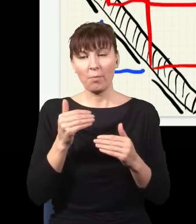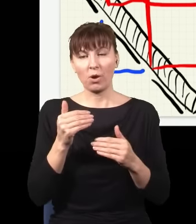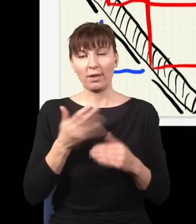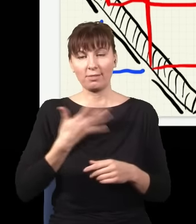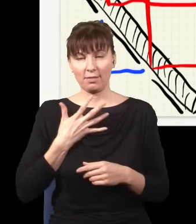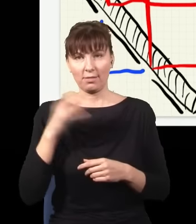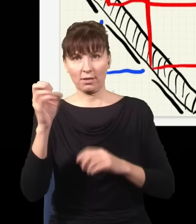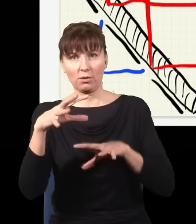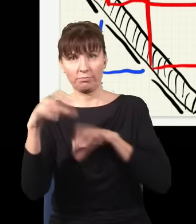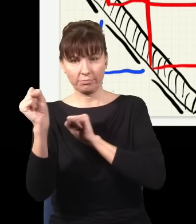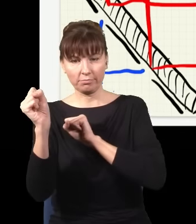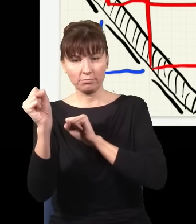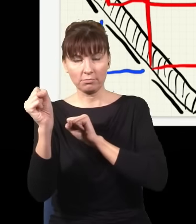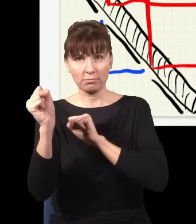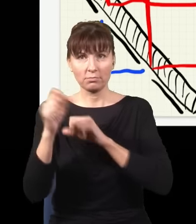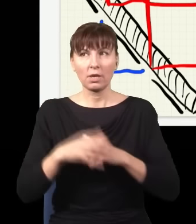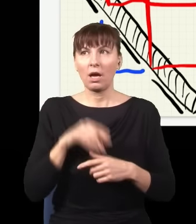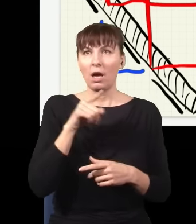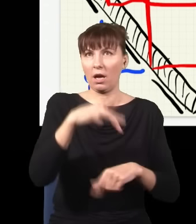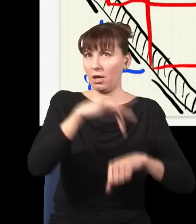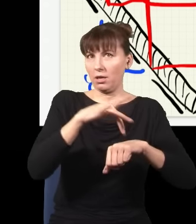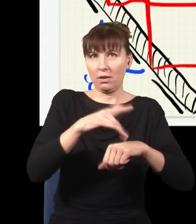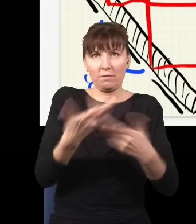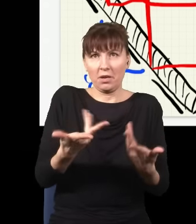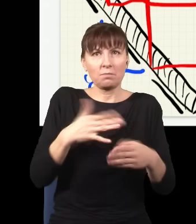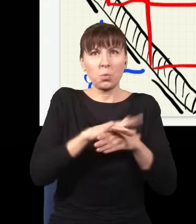i to w żaden sposób nie wpłynie na efekt, dlatego że nie ma żadnego znaczenia,